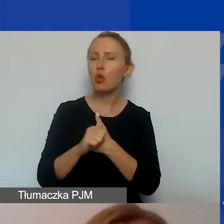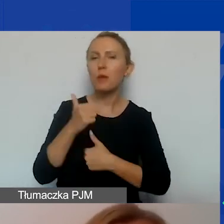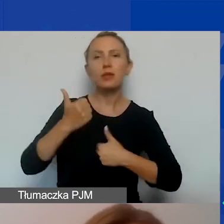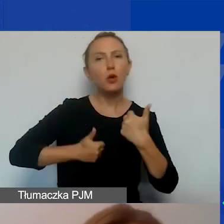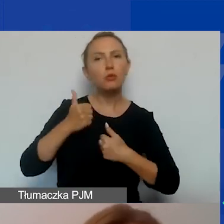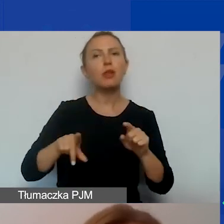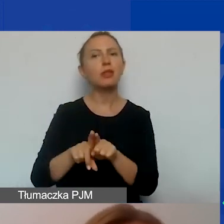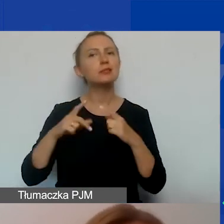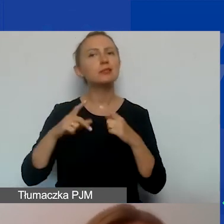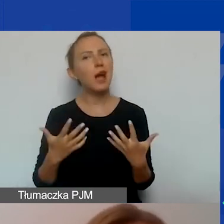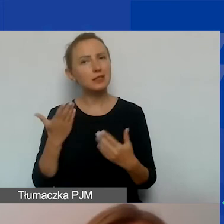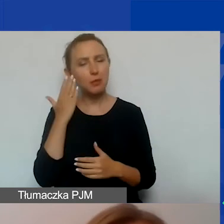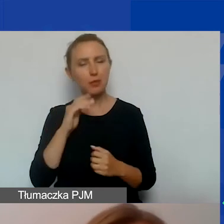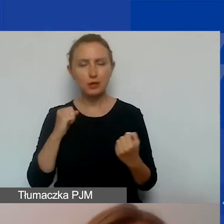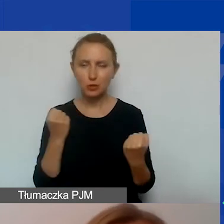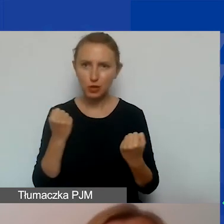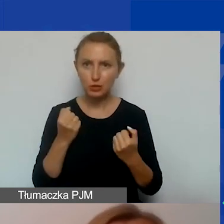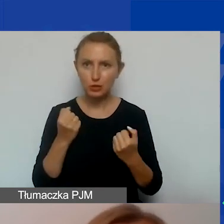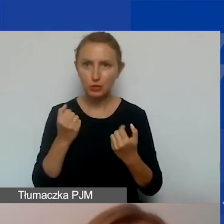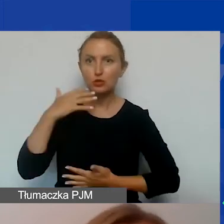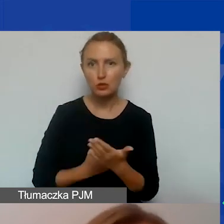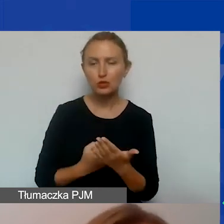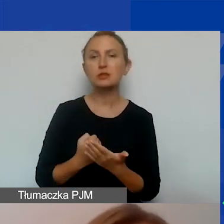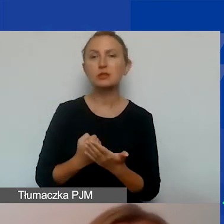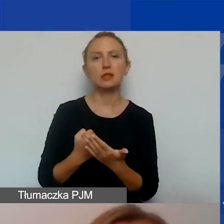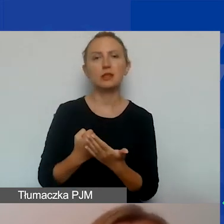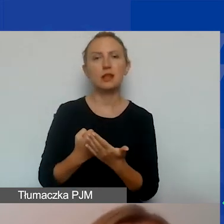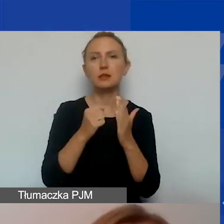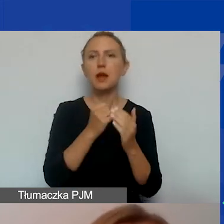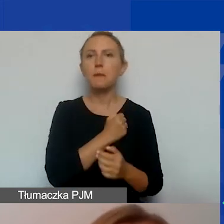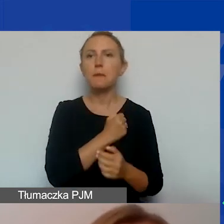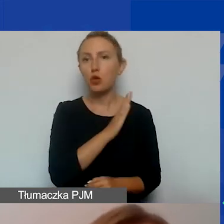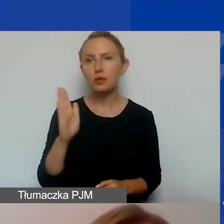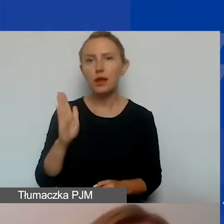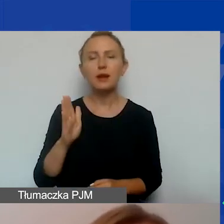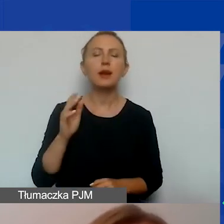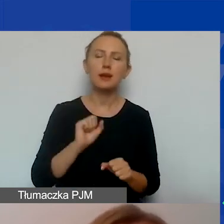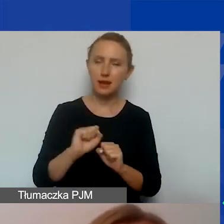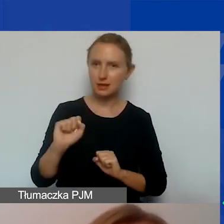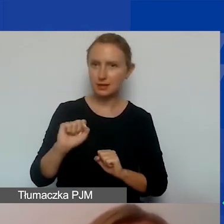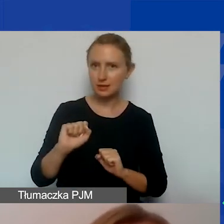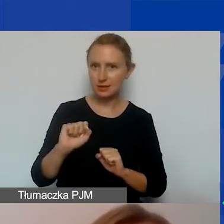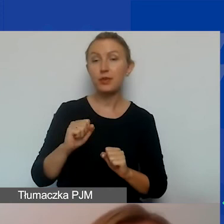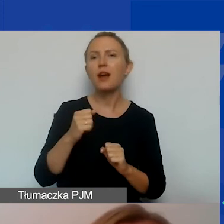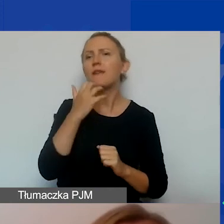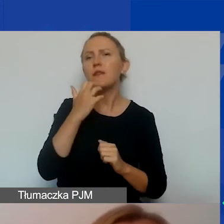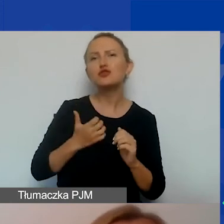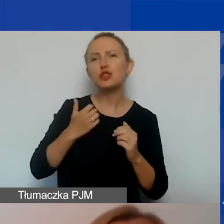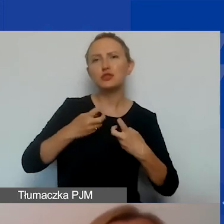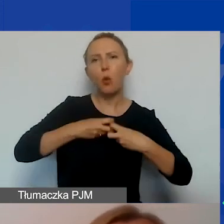Również zachęcamy bardzo mocno was do skorzystania z Biblioteki, gdzie znajdują się nagrania naszych wcześniejszych webinarów.